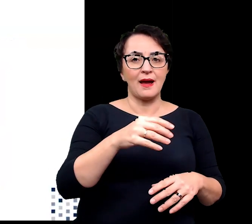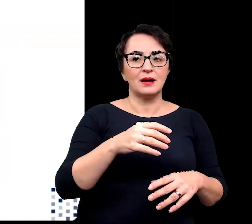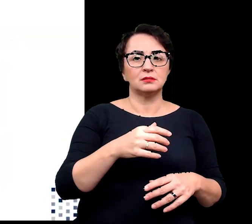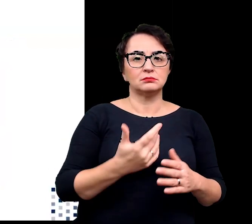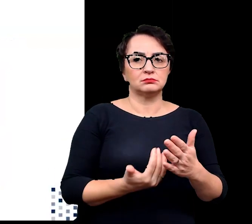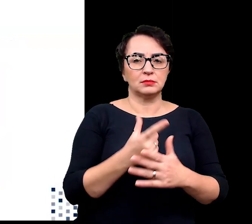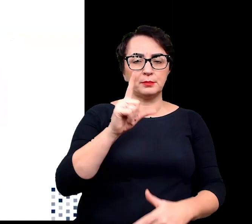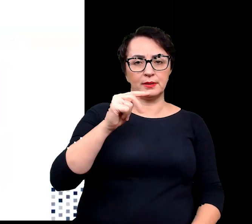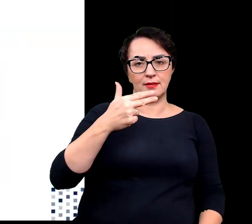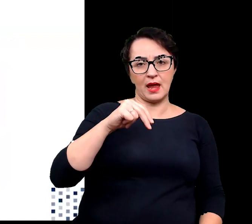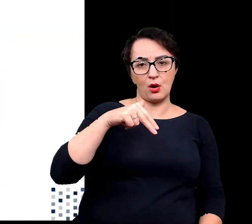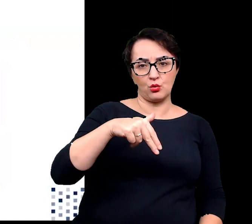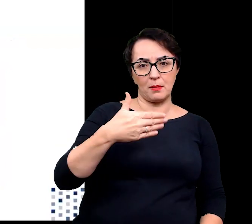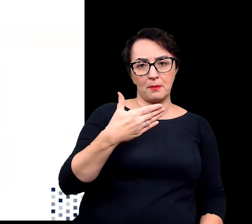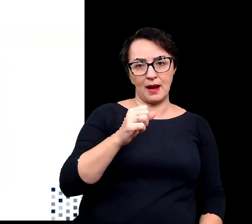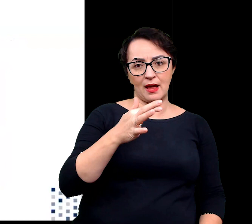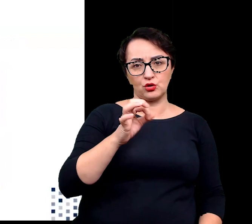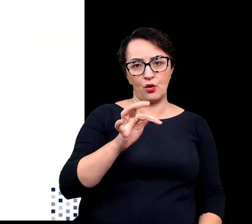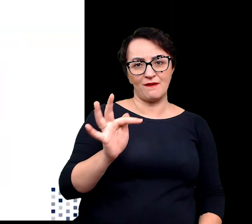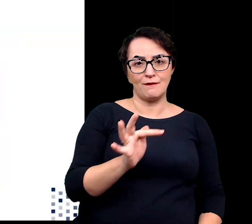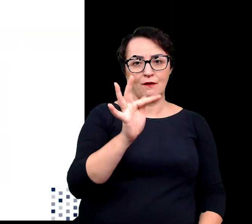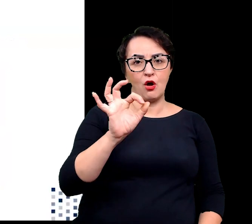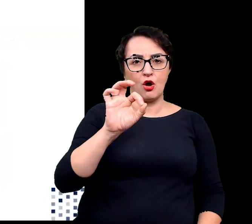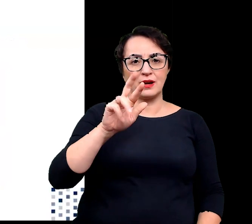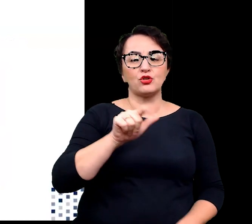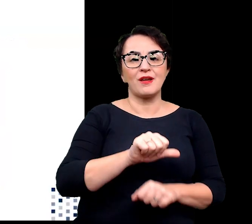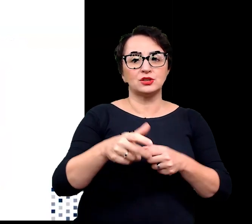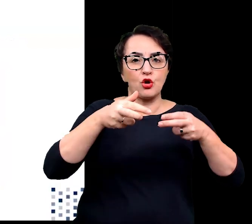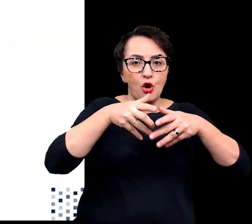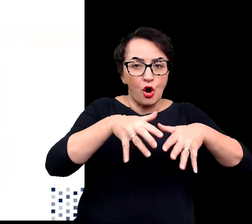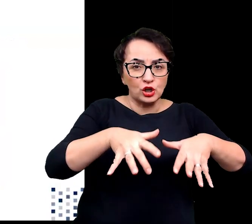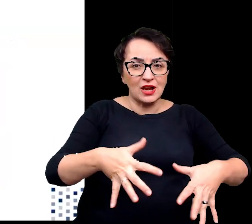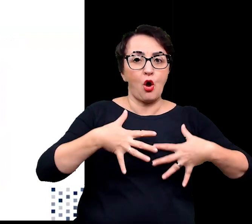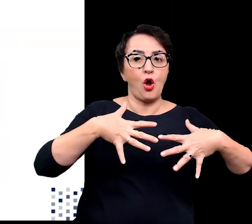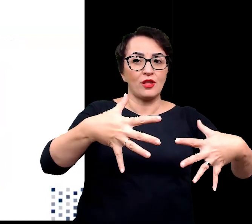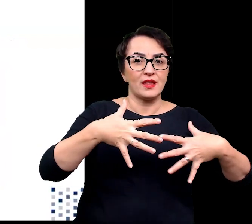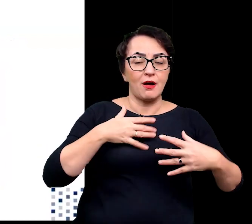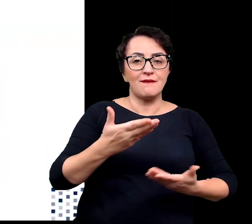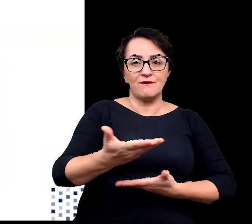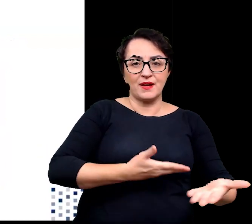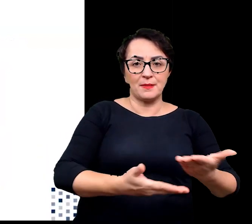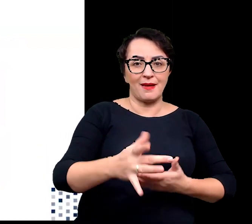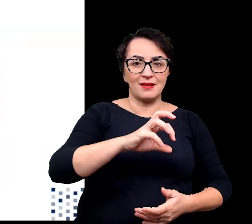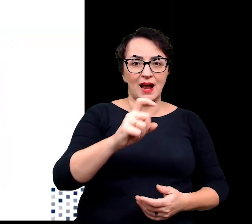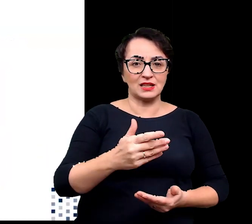czyli korzenie oddechowe, umożliwiające wydajną wymianę gazową w podmokłym środowisku,